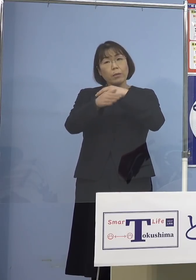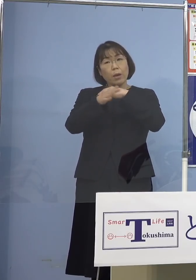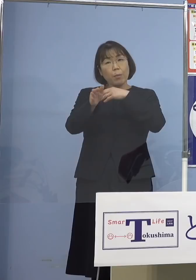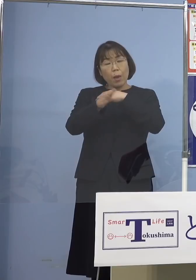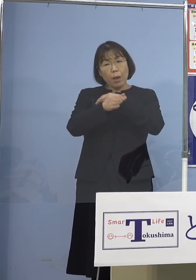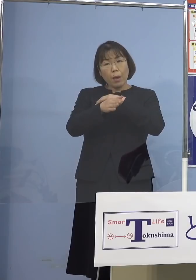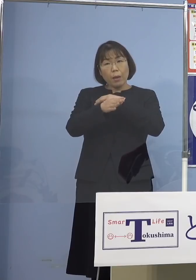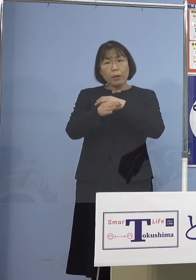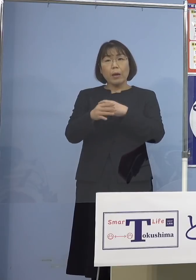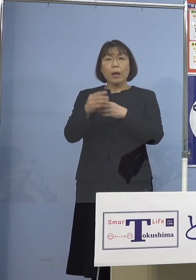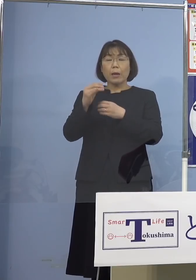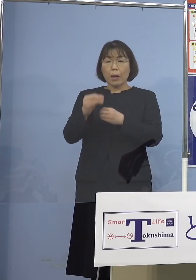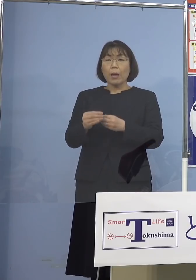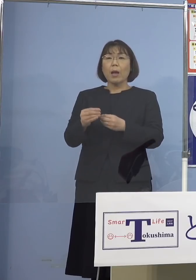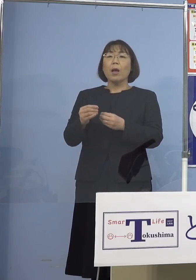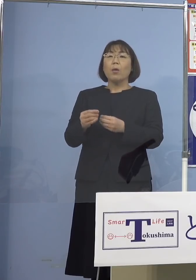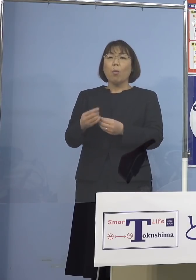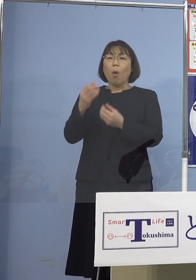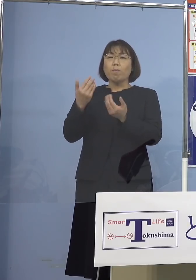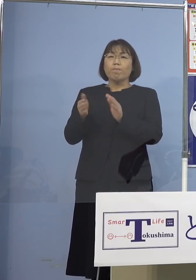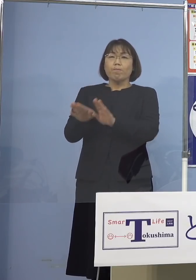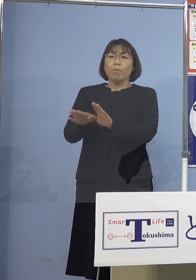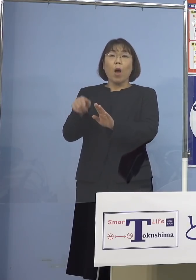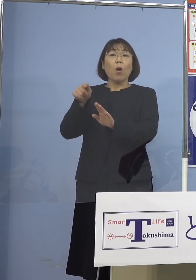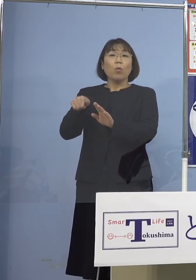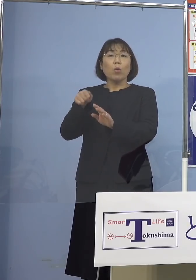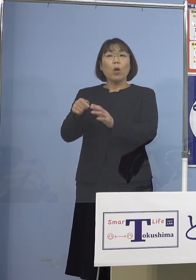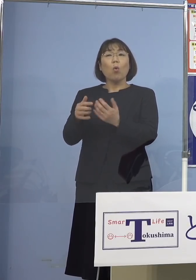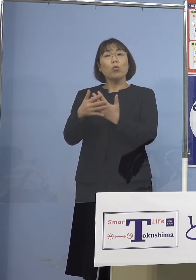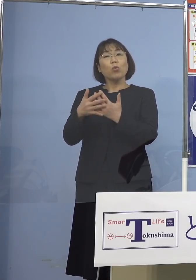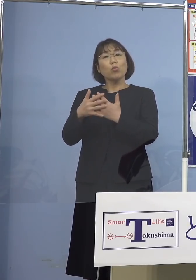これを緩和していくと 今は国会の中の議論の中でも